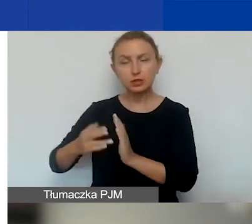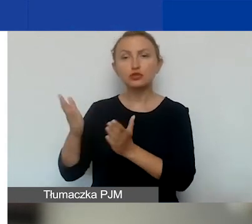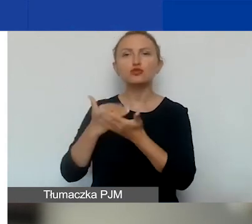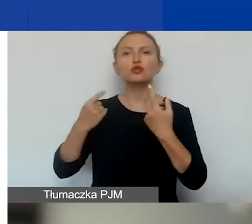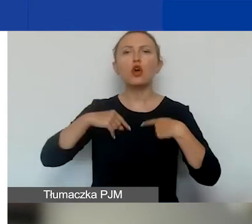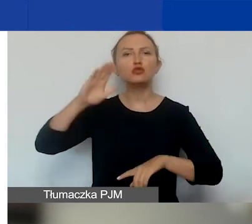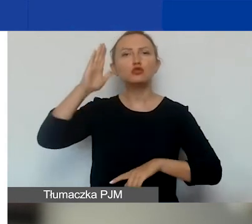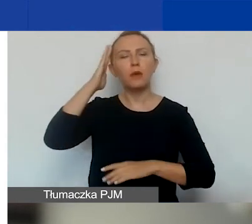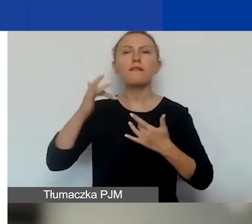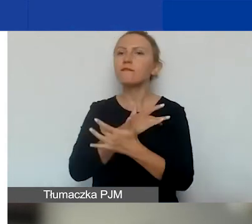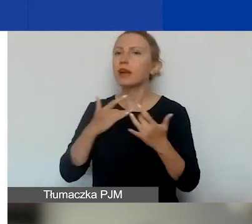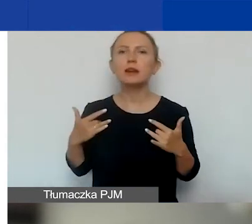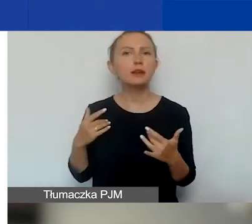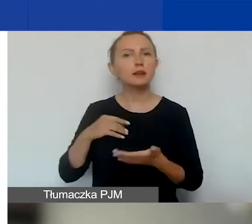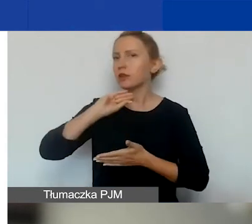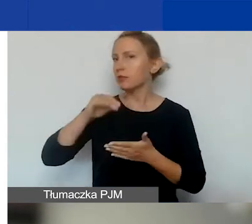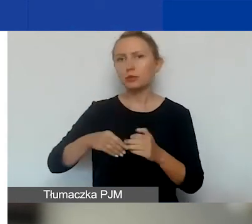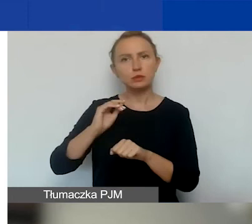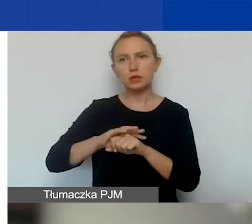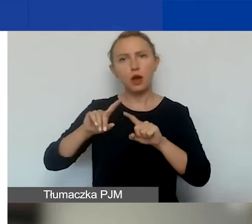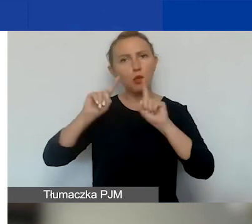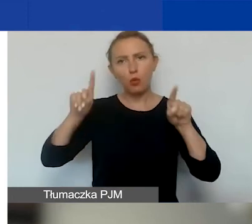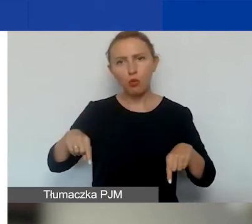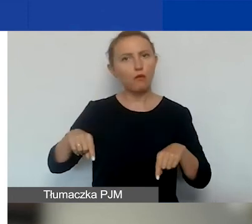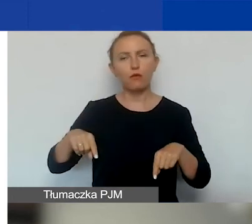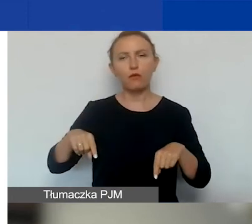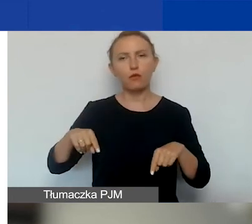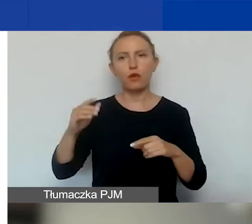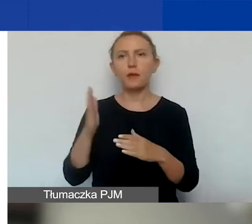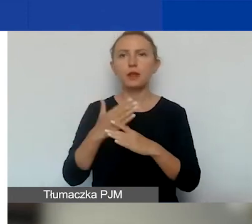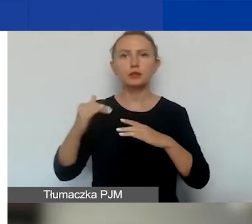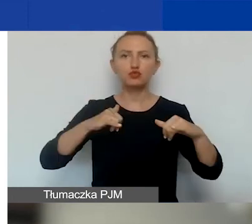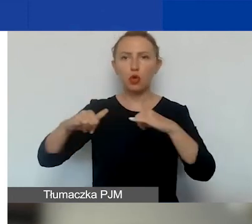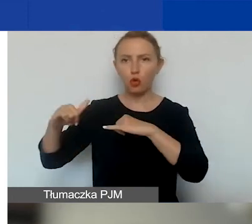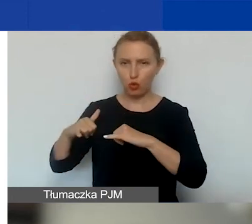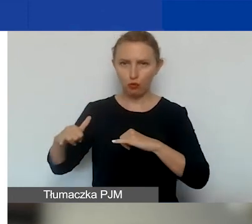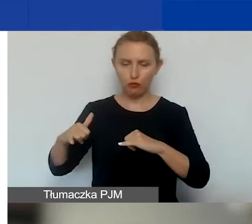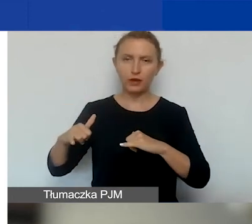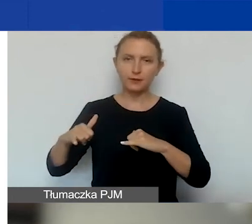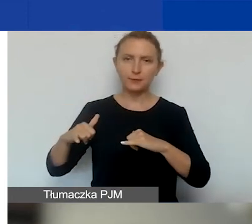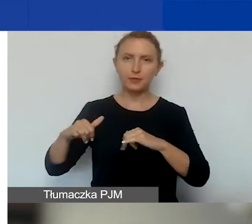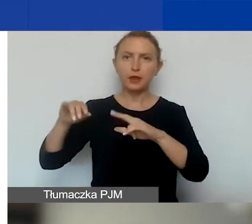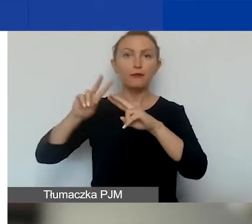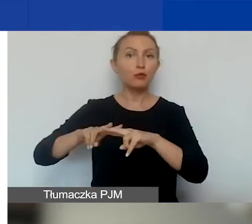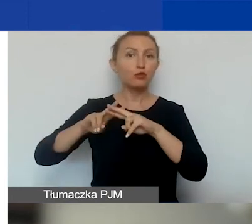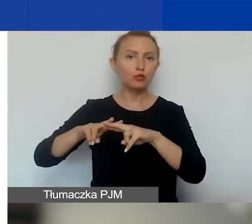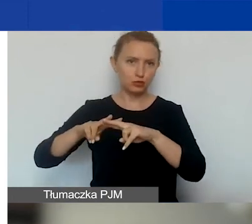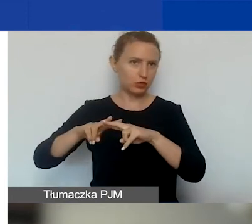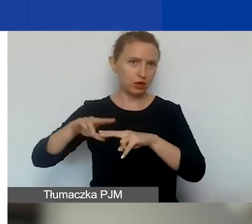że Węgry nie podpisały umowy międzyrządowej z funduszami EOG